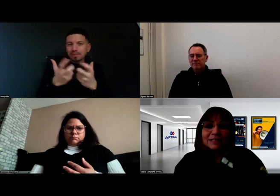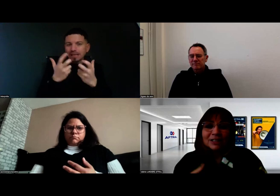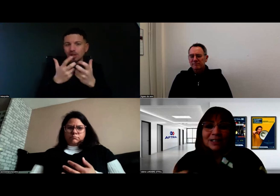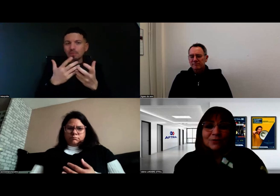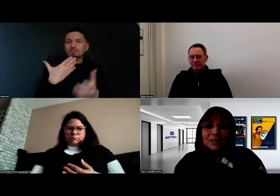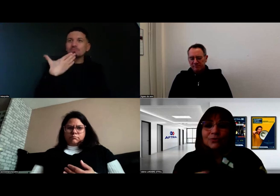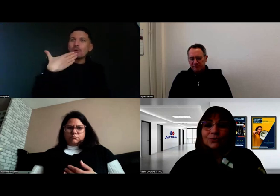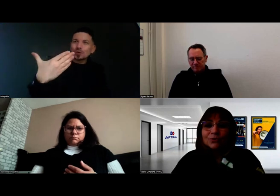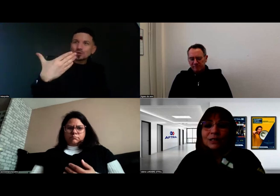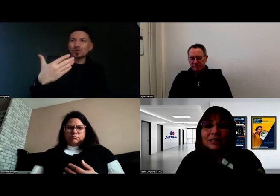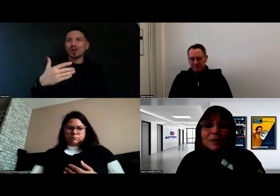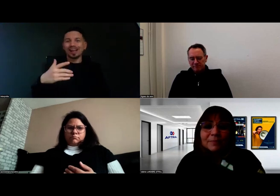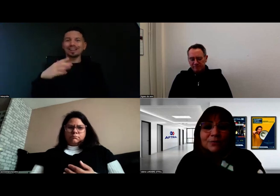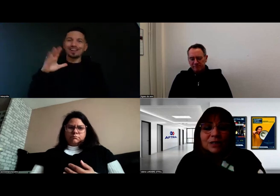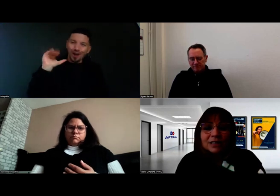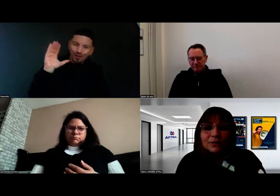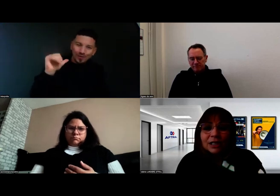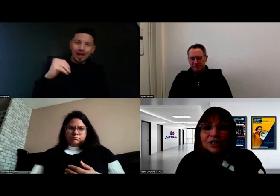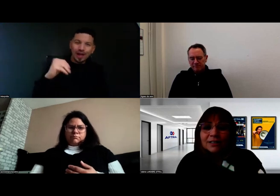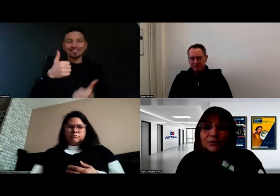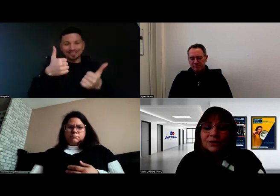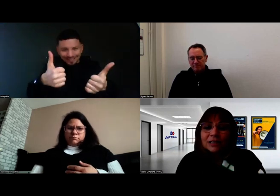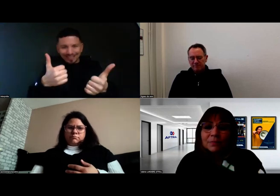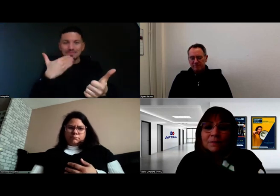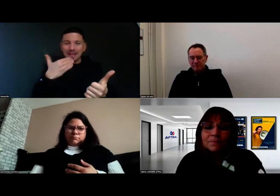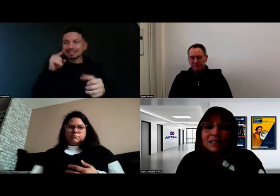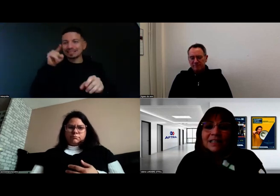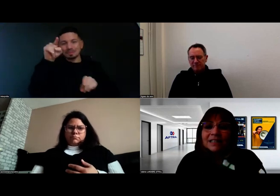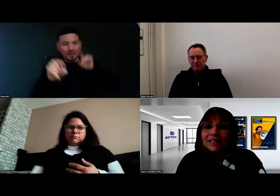des gestes qui permettent aussi à chacun de se sentir bien.